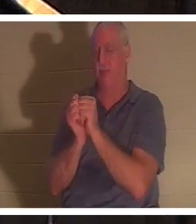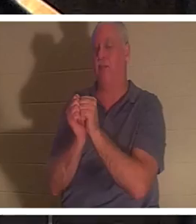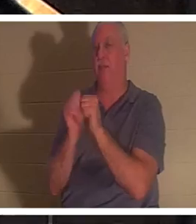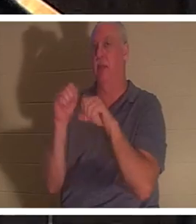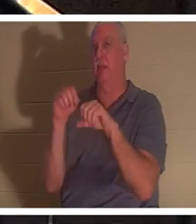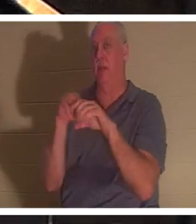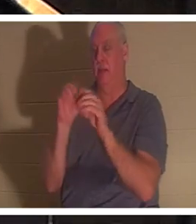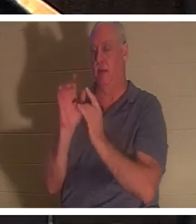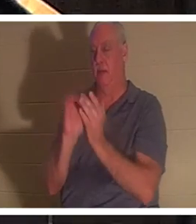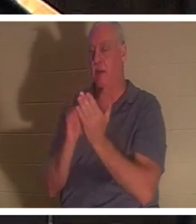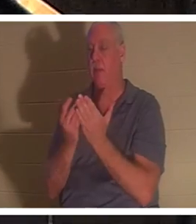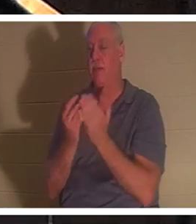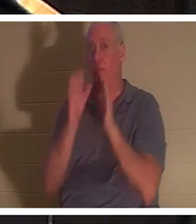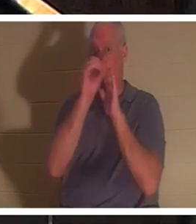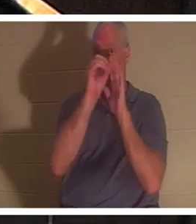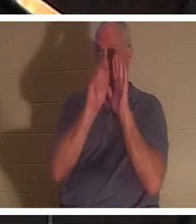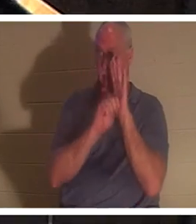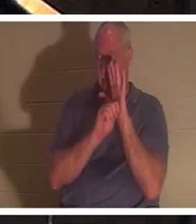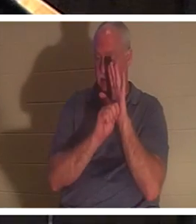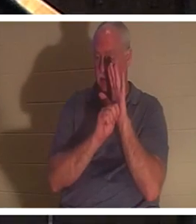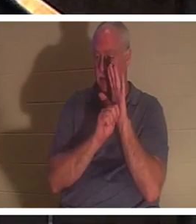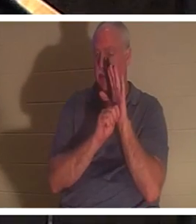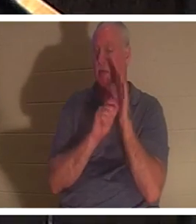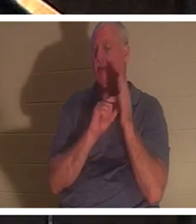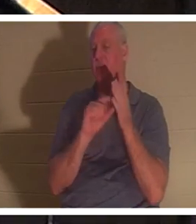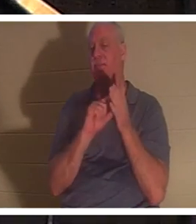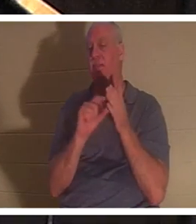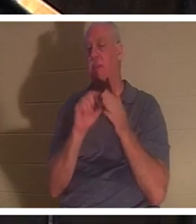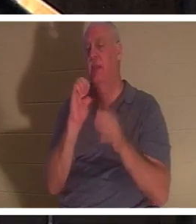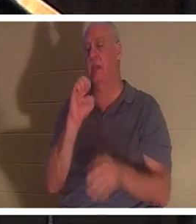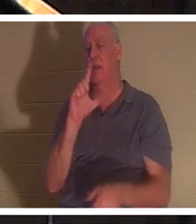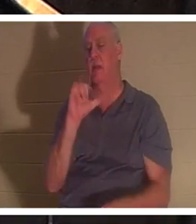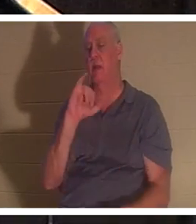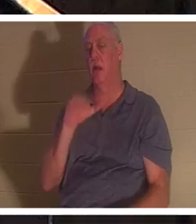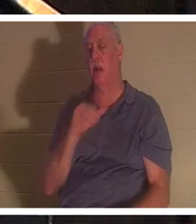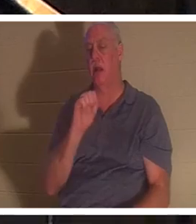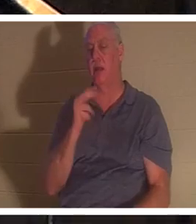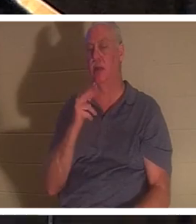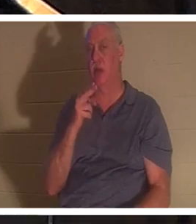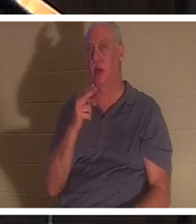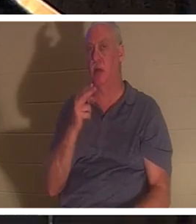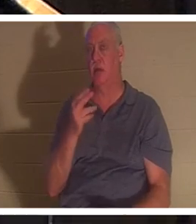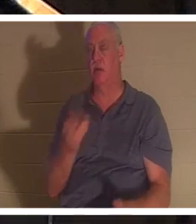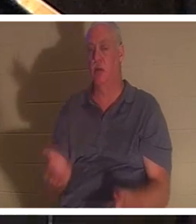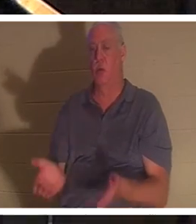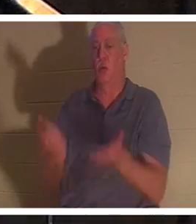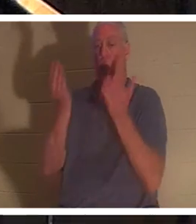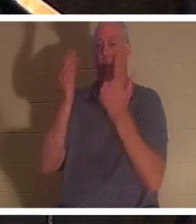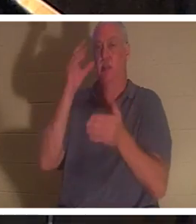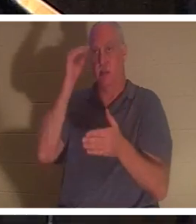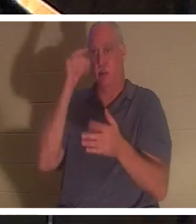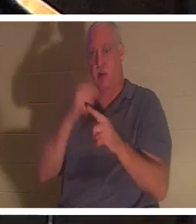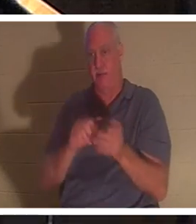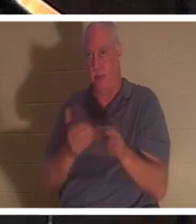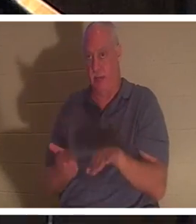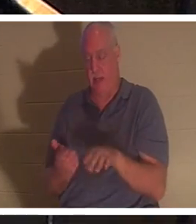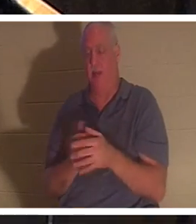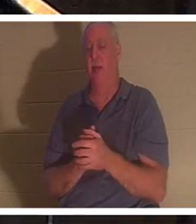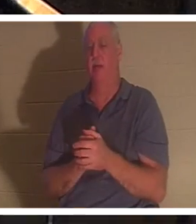Alten Testament gibt es die Passage, in der Elia einen kleinen Jungen aus dem Tod erweckt. Und im Hebräischen